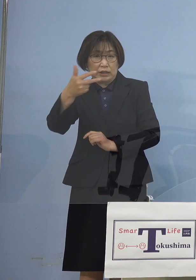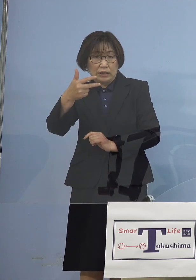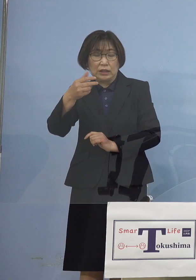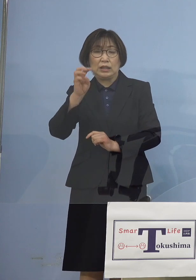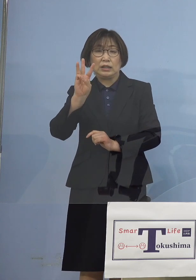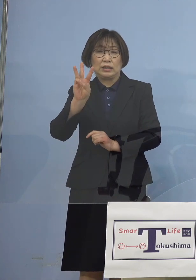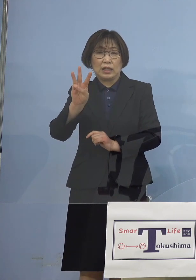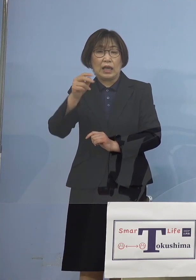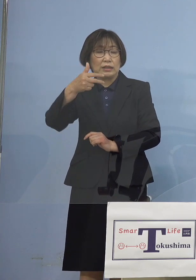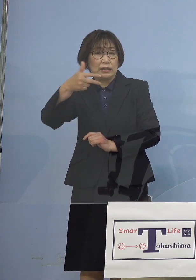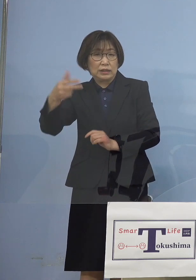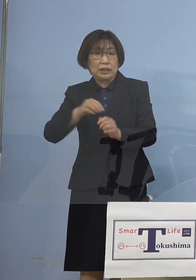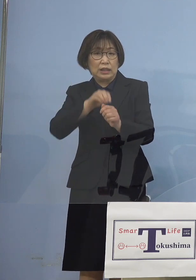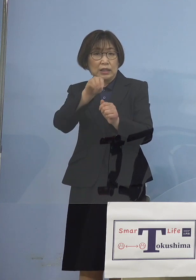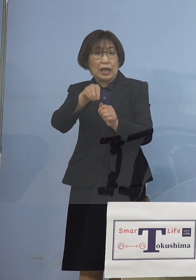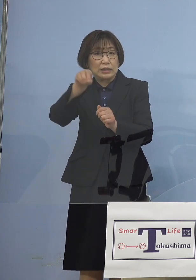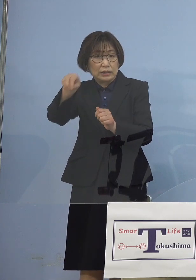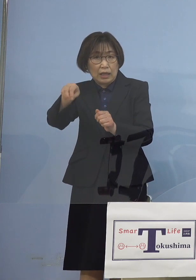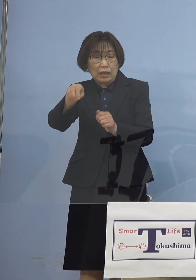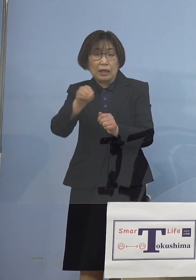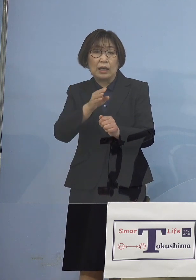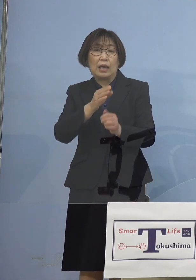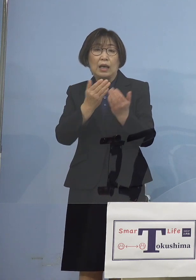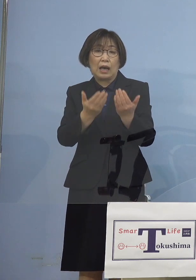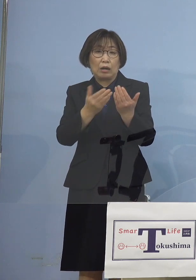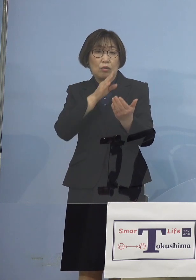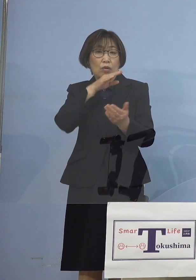学校現場ではなく その周辺で起こる